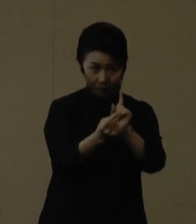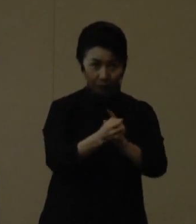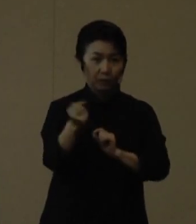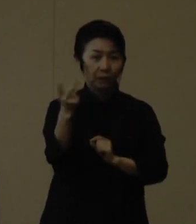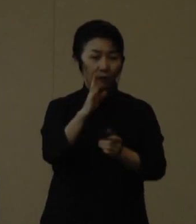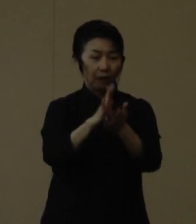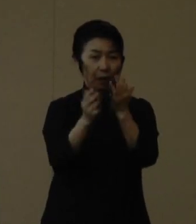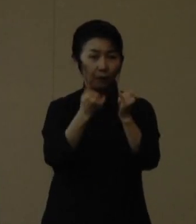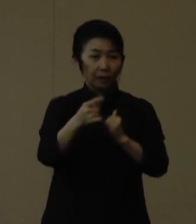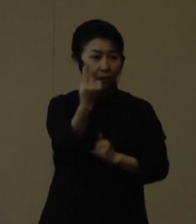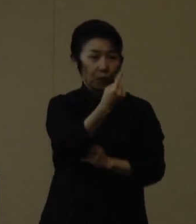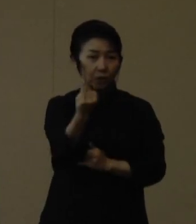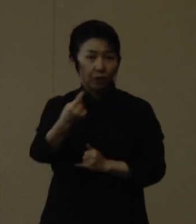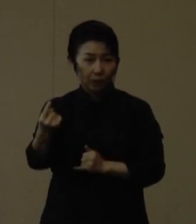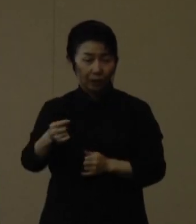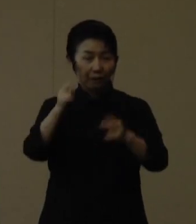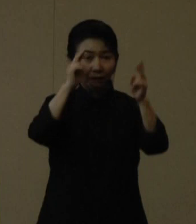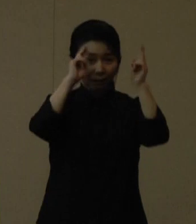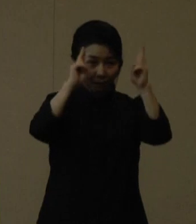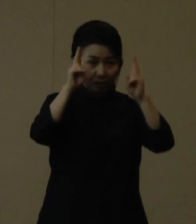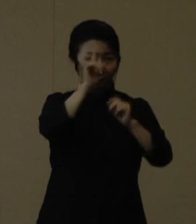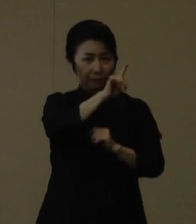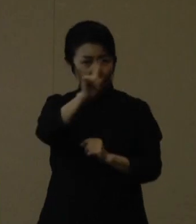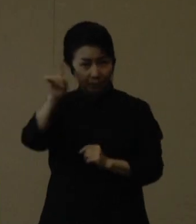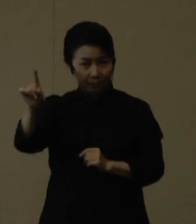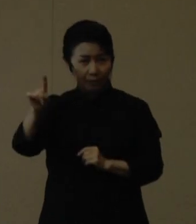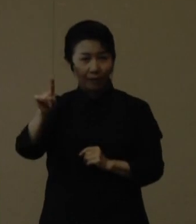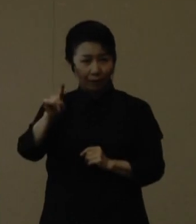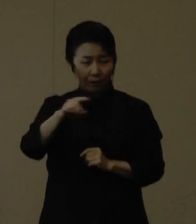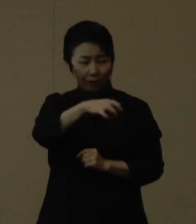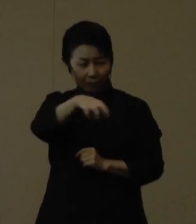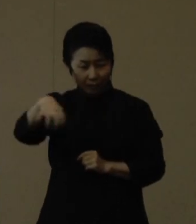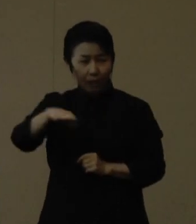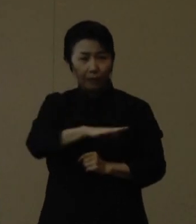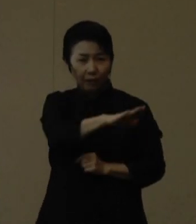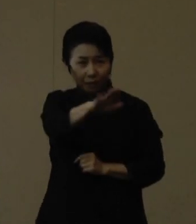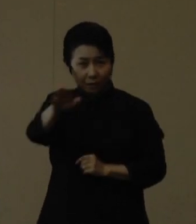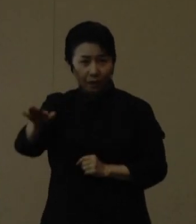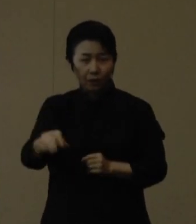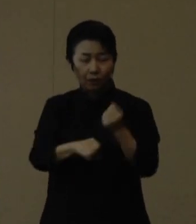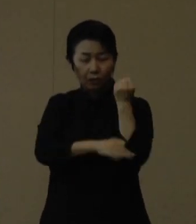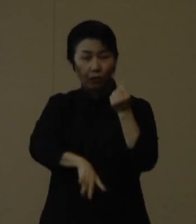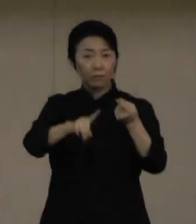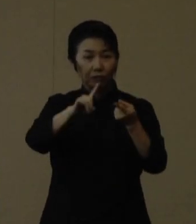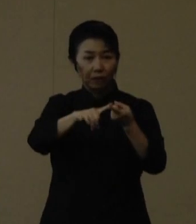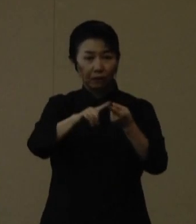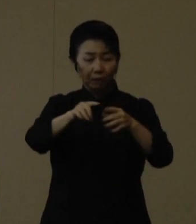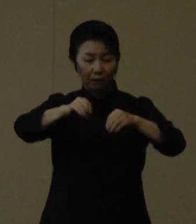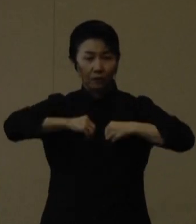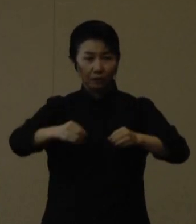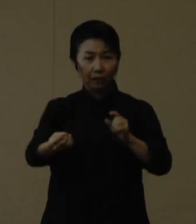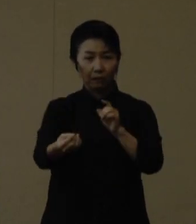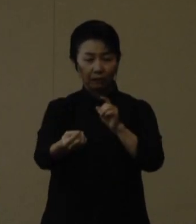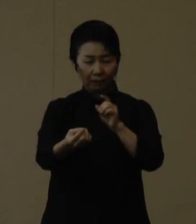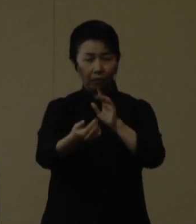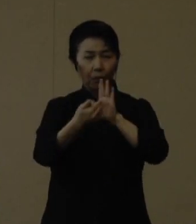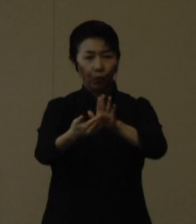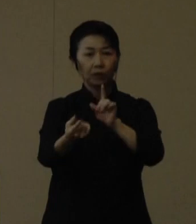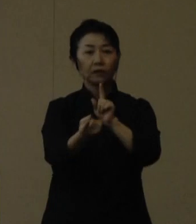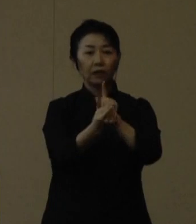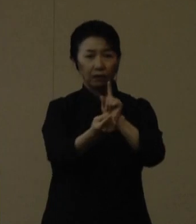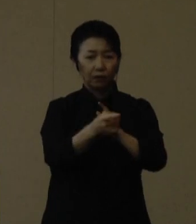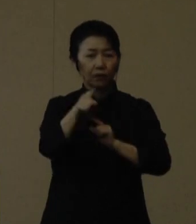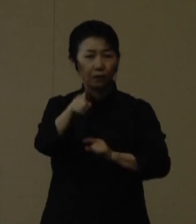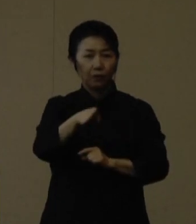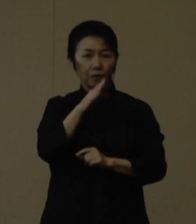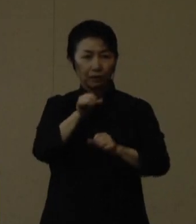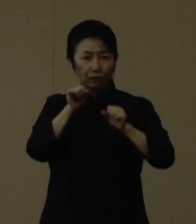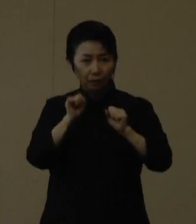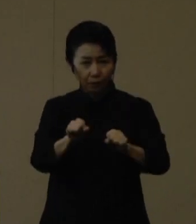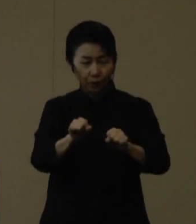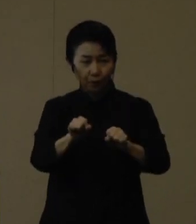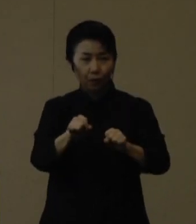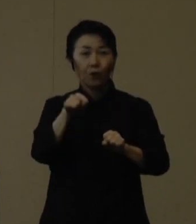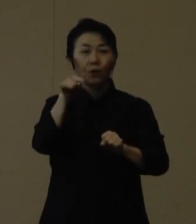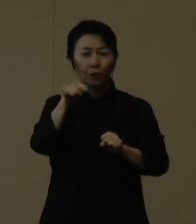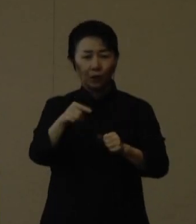事業所の一社一社のあらゆる場面で基本的な感染対策の徹底を実践していくことこそが一番大事だと考えております